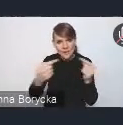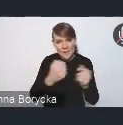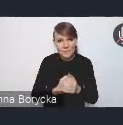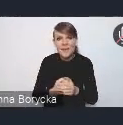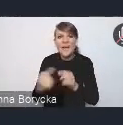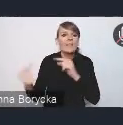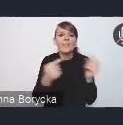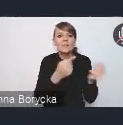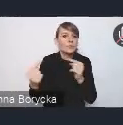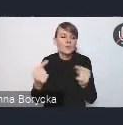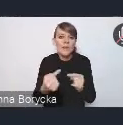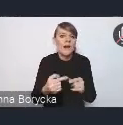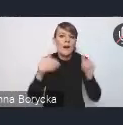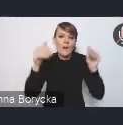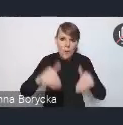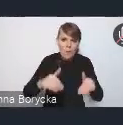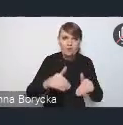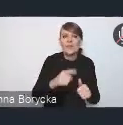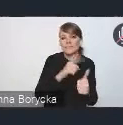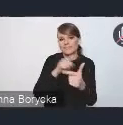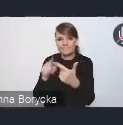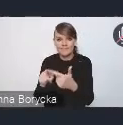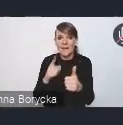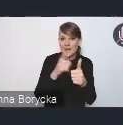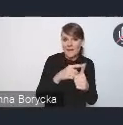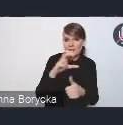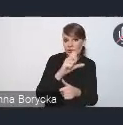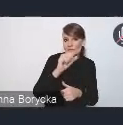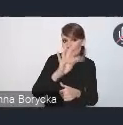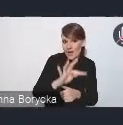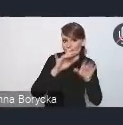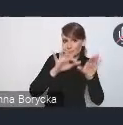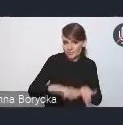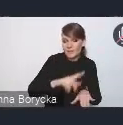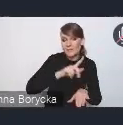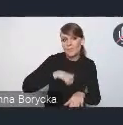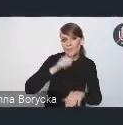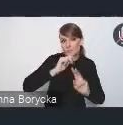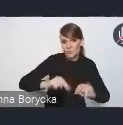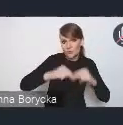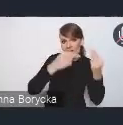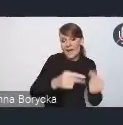Zarówno tej formie na czacie, wtedy będziemy próbowali te stanowiska przekazać, ale dzisiaj bardziej zachęcalibyśmy nawet